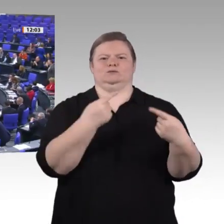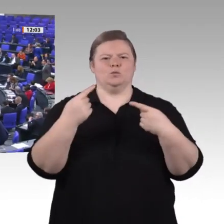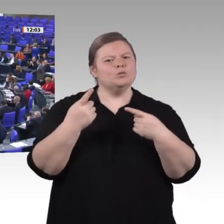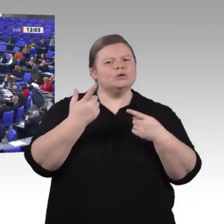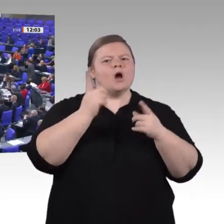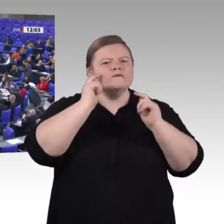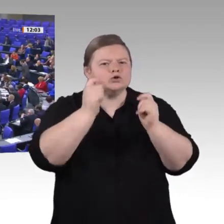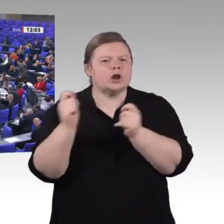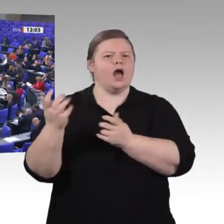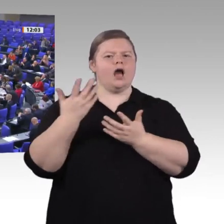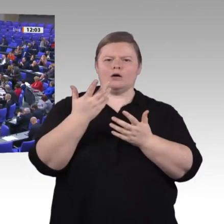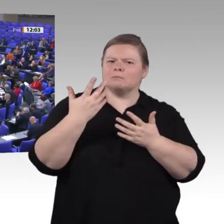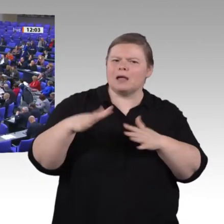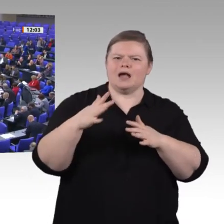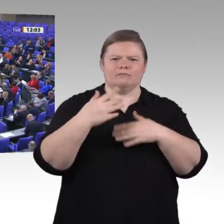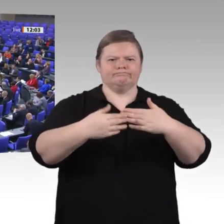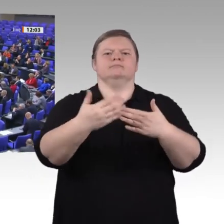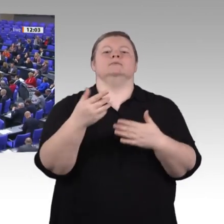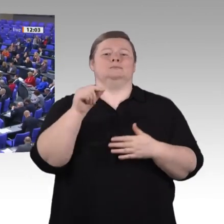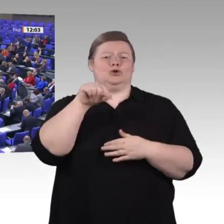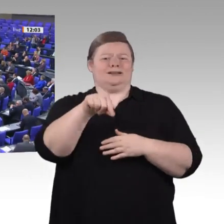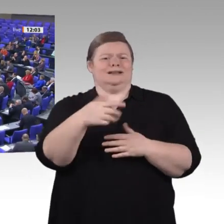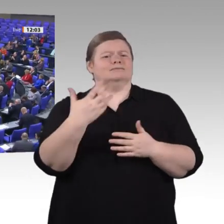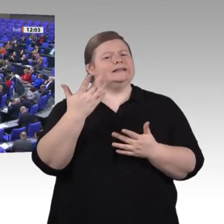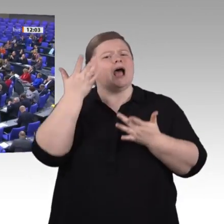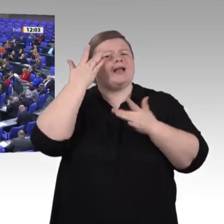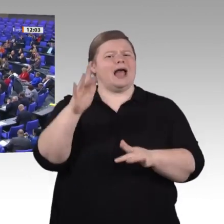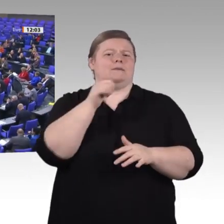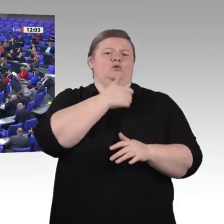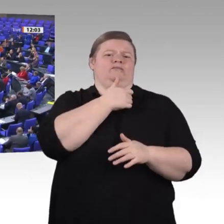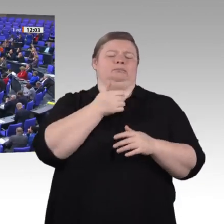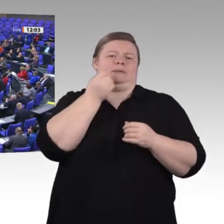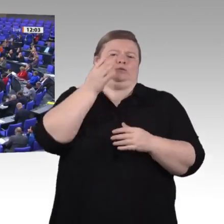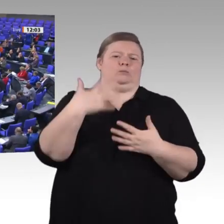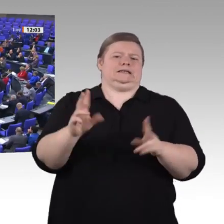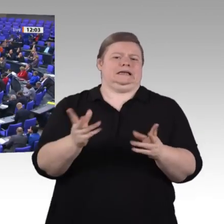Danke, Herr Präsident. – Sehr geehrte Kolleginnen und Kollegen! Liebe Zuhörerinnen und Zuhörer! Auch vonseiten